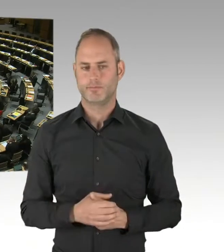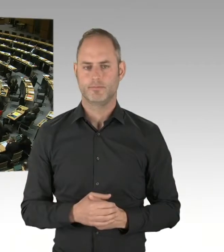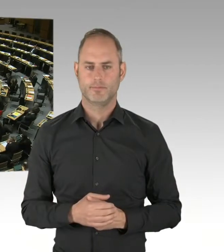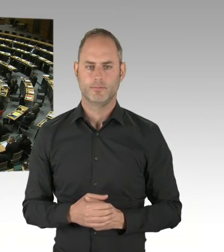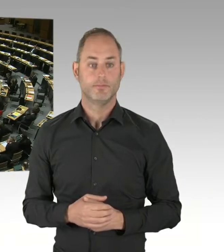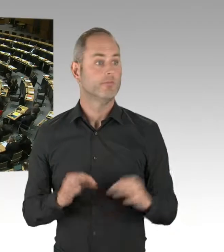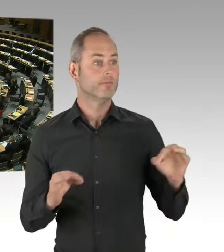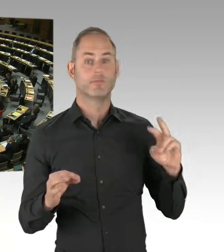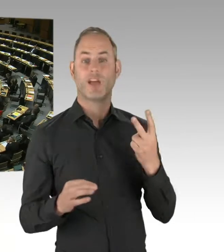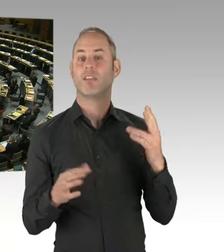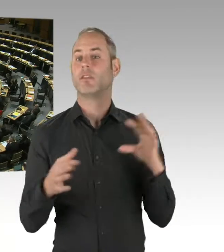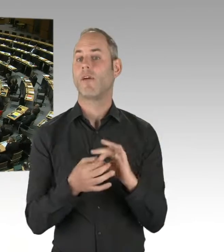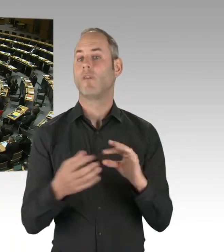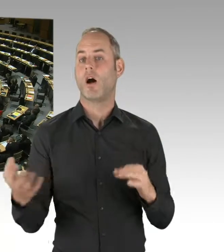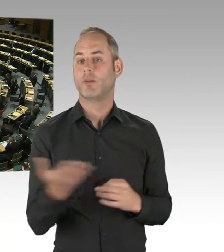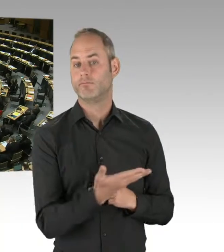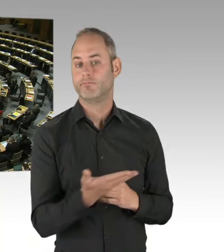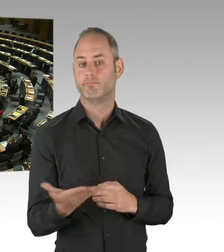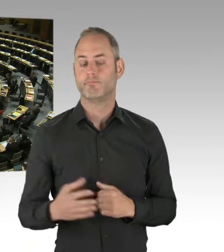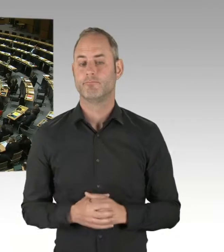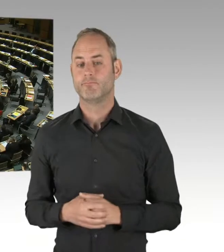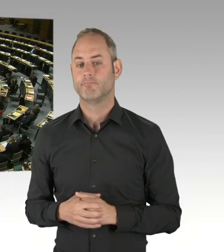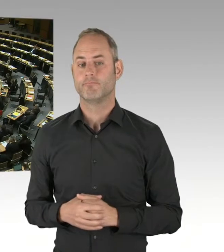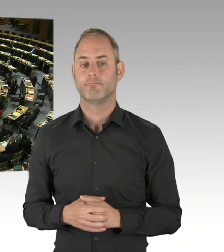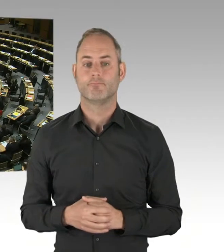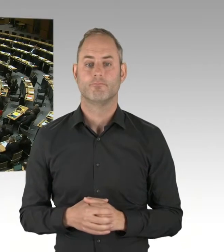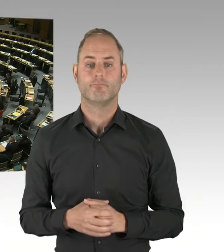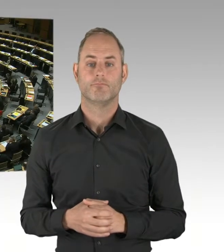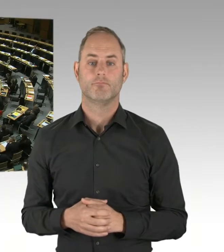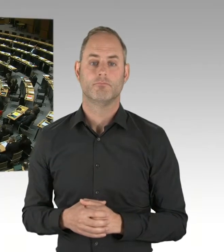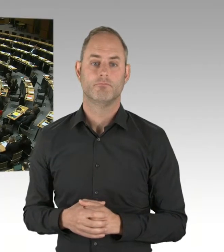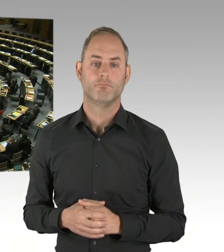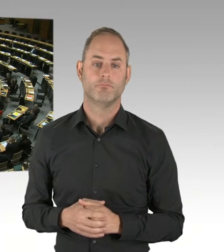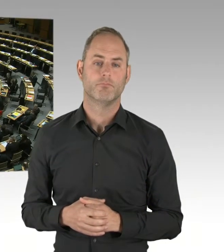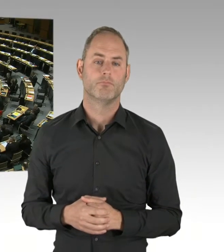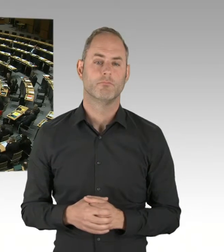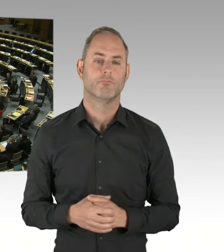und tiefgreifendes Ausbildungskonzept. Liegt dieses vor? Ist das Gegenstand der Evaluierung?